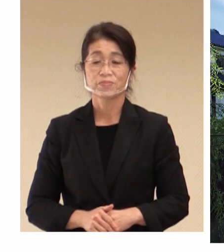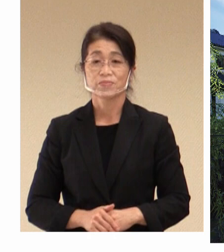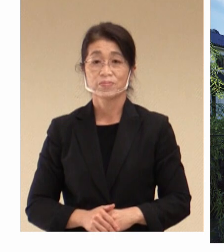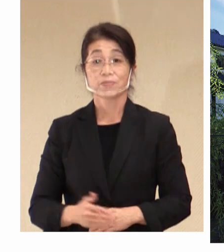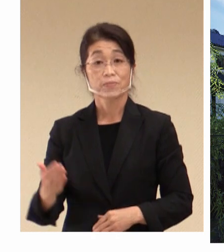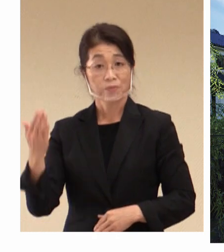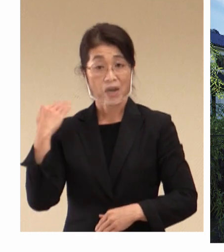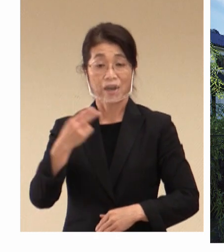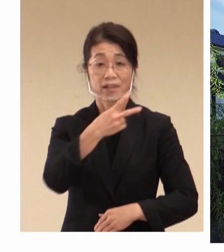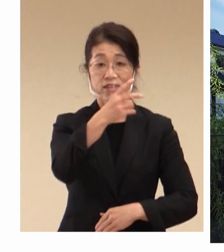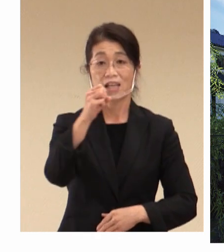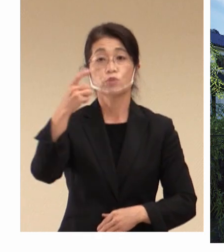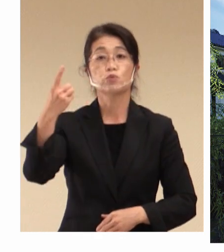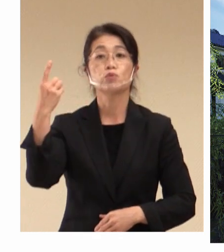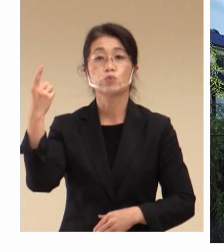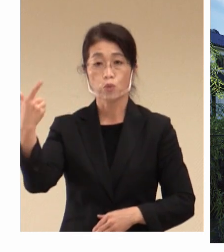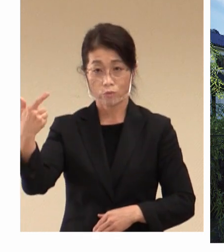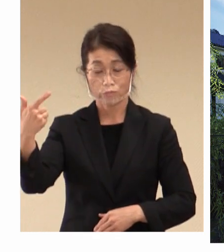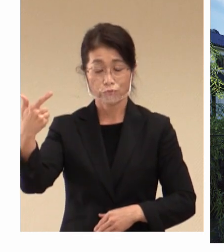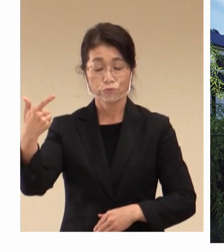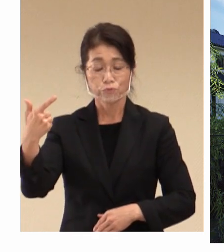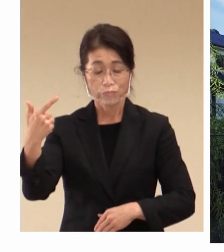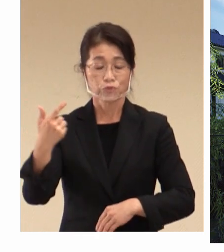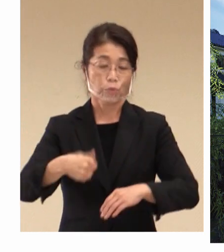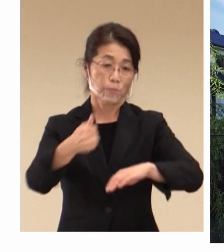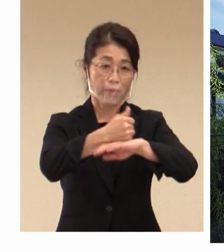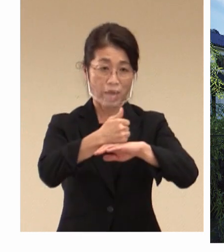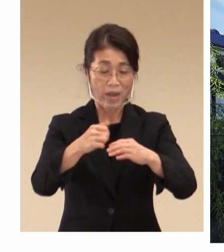前回2016年の 関係閣僚会合に